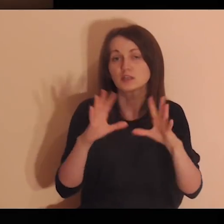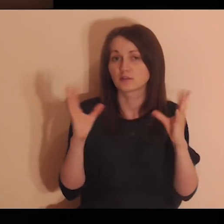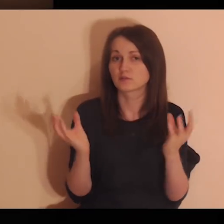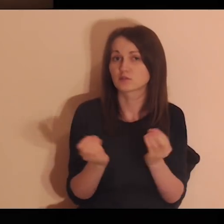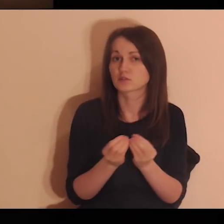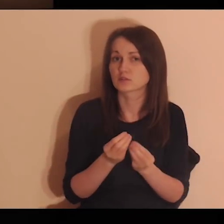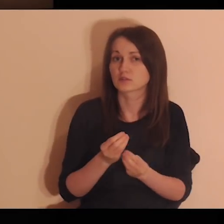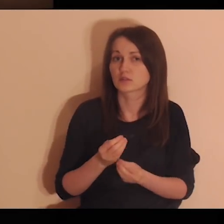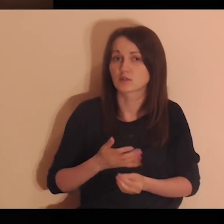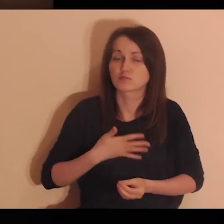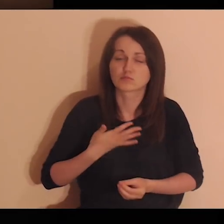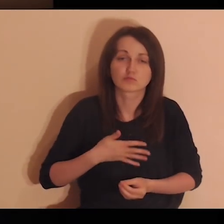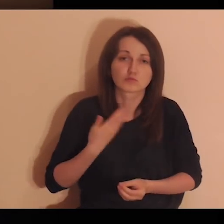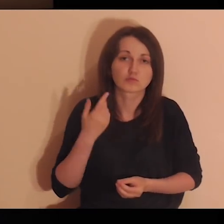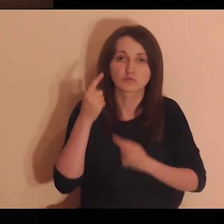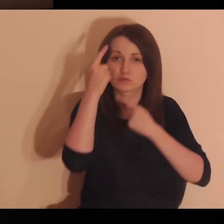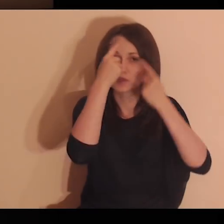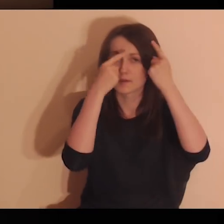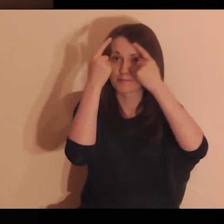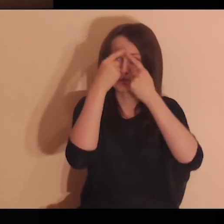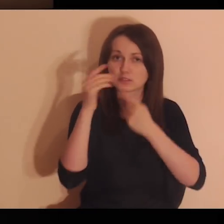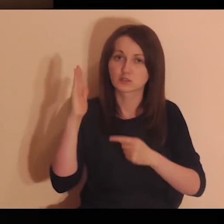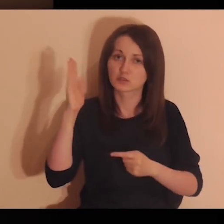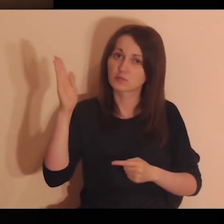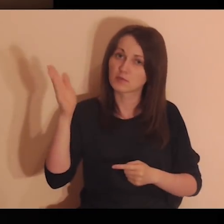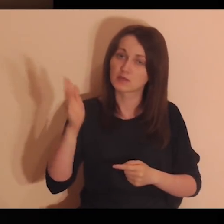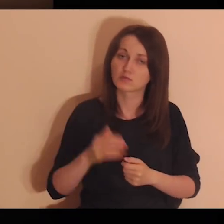powierzam te wszystkie myśli i uczucia, które się we mnie pojawią.